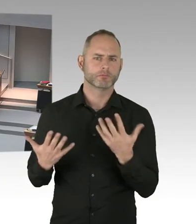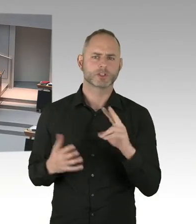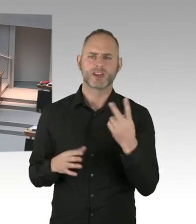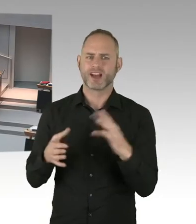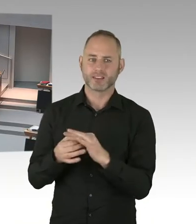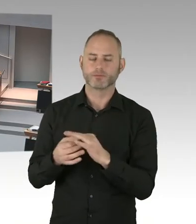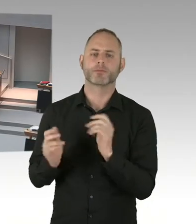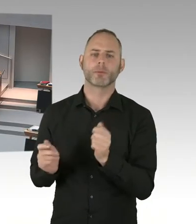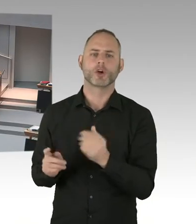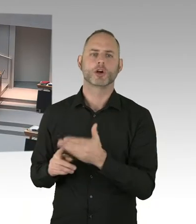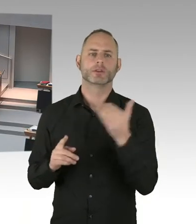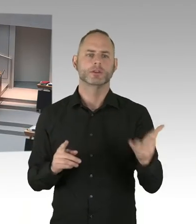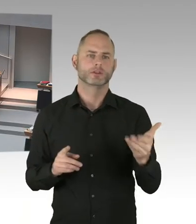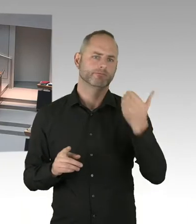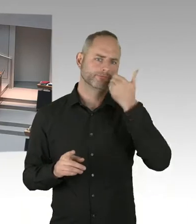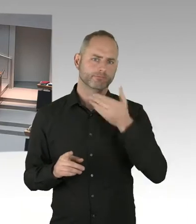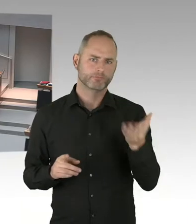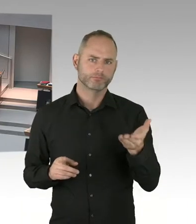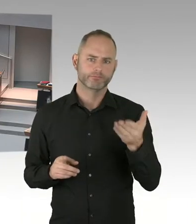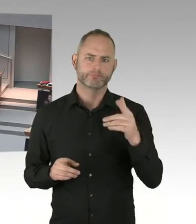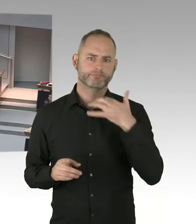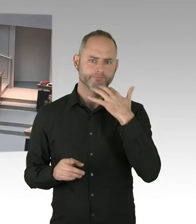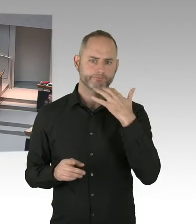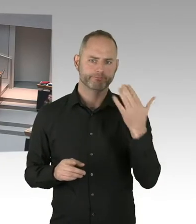Teilweise konnte man das ja den Zeitungen ja auch entnehmen.